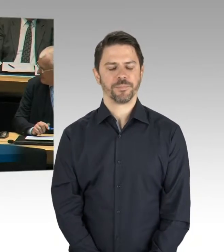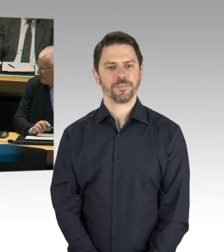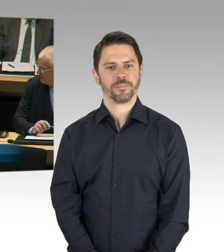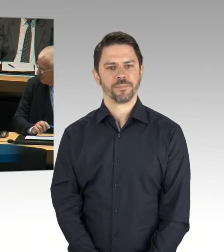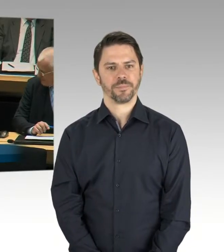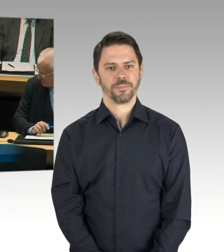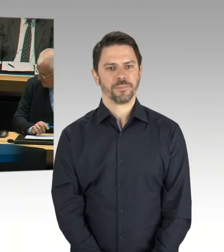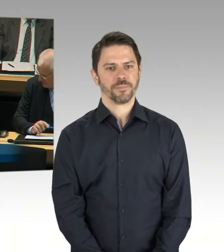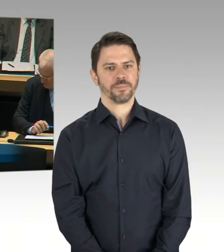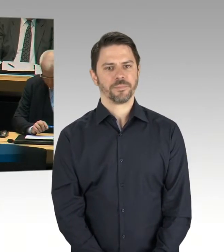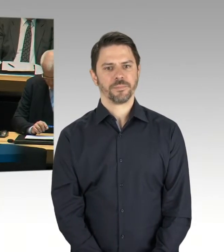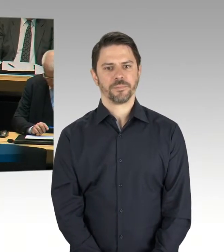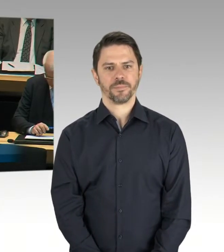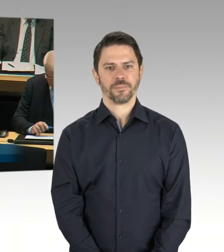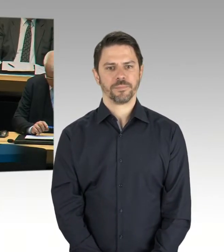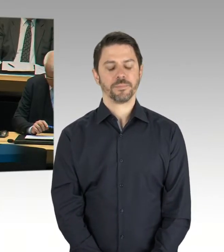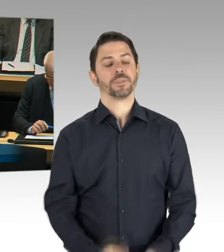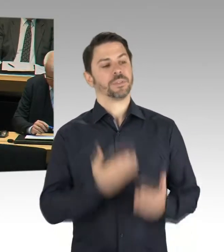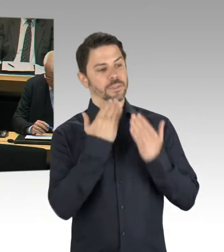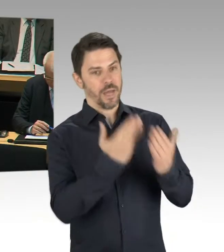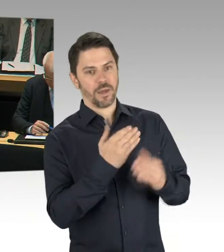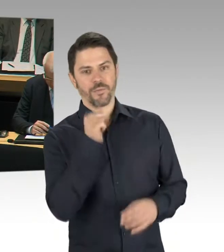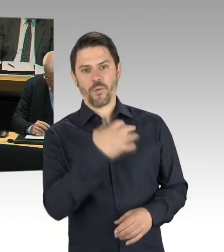was sagen Sie denn der Belegschaft des BMW-Werkes,